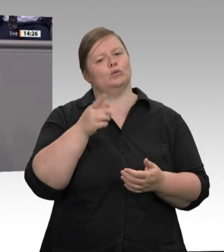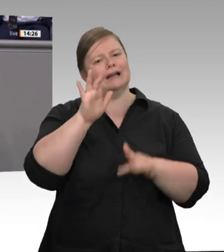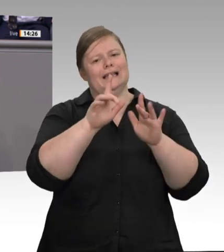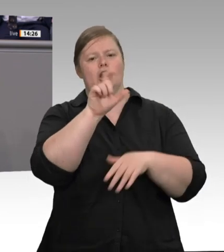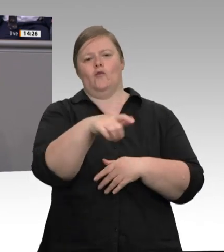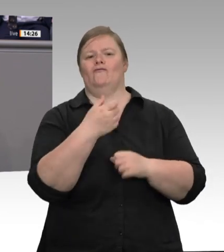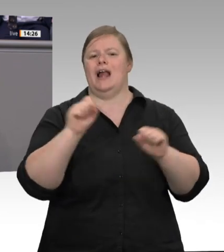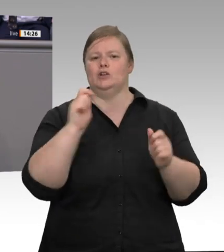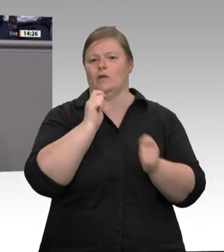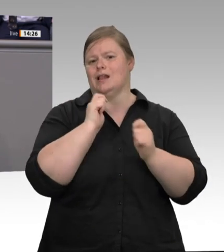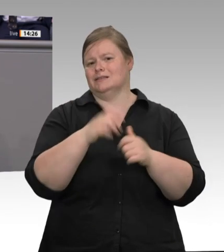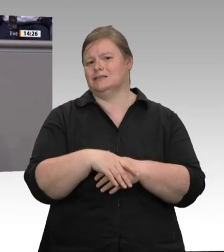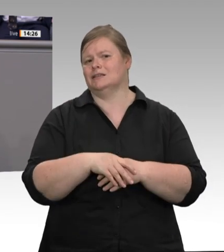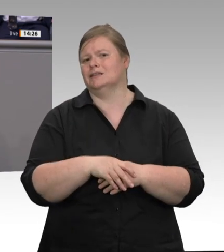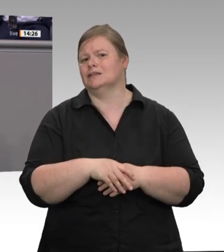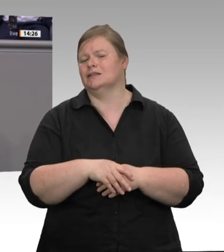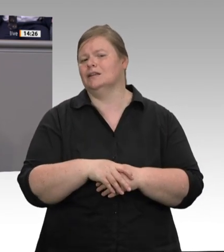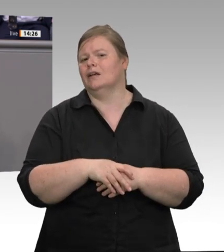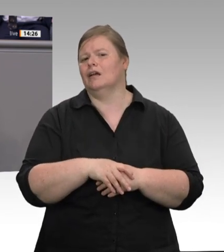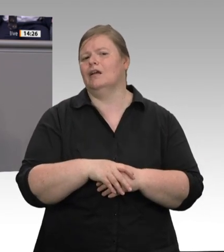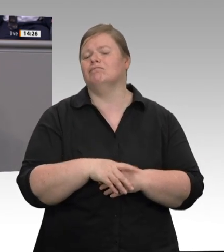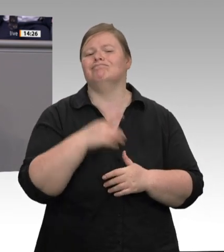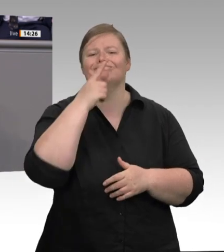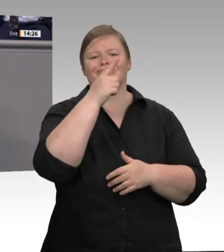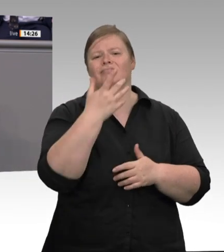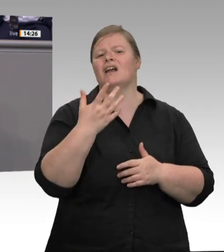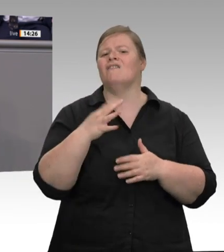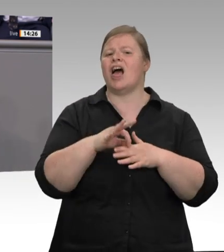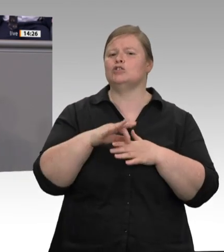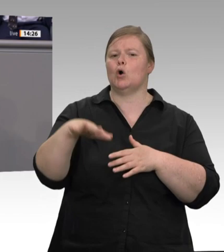Den erklären Sie dann für allgemeinverbindlich. Das geht schneller, kann in Pandemiezeiten